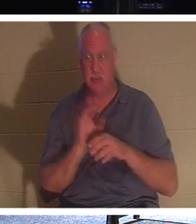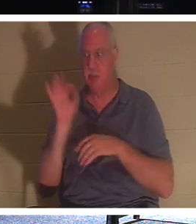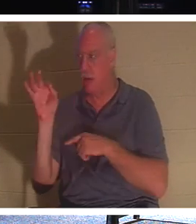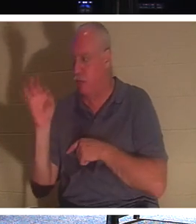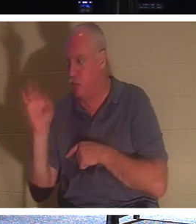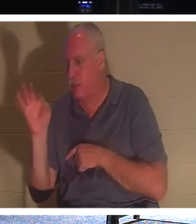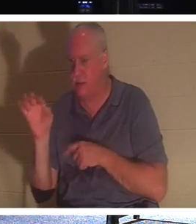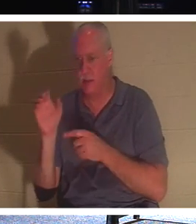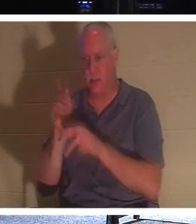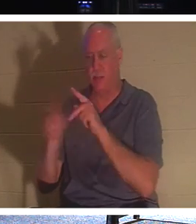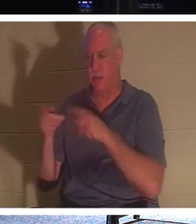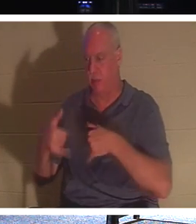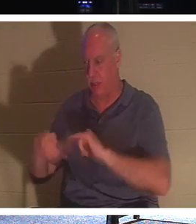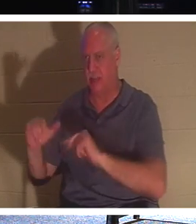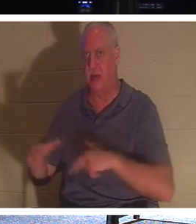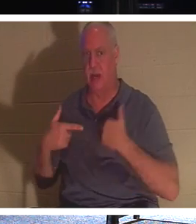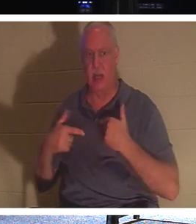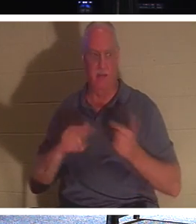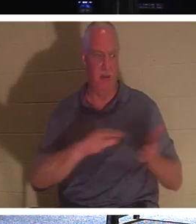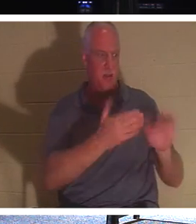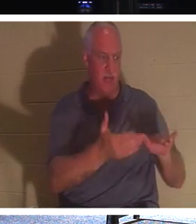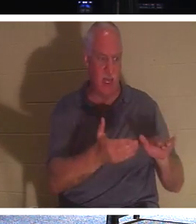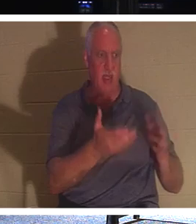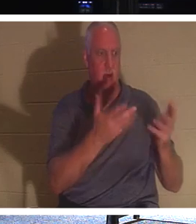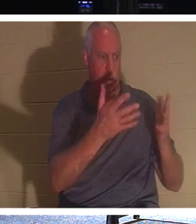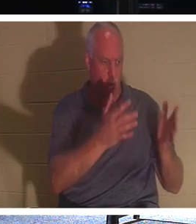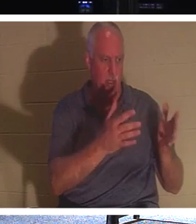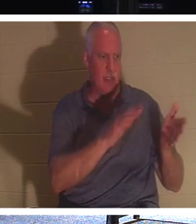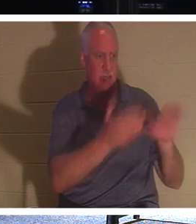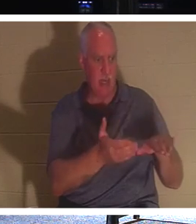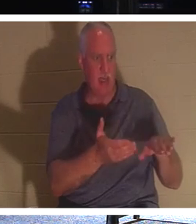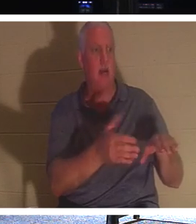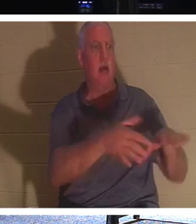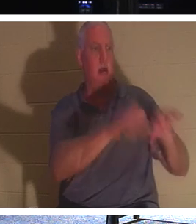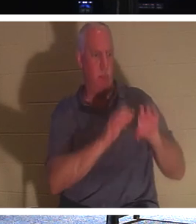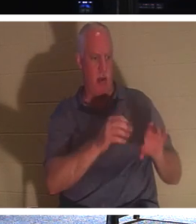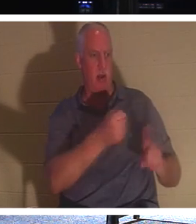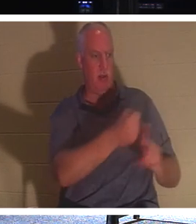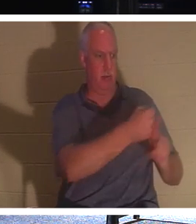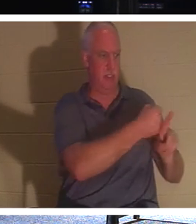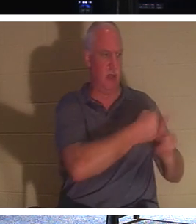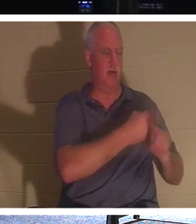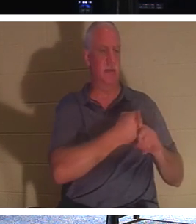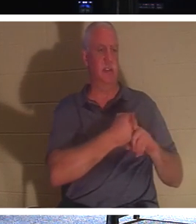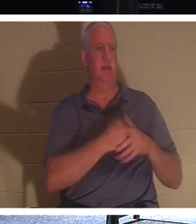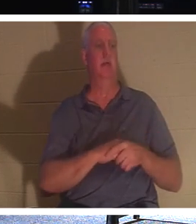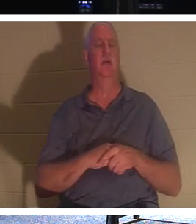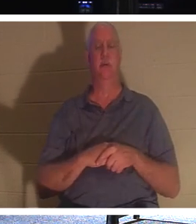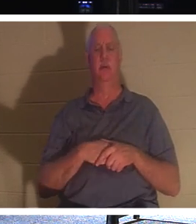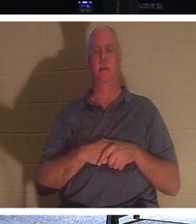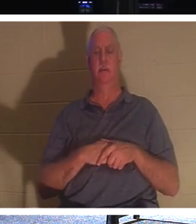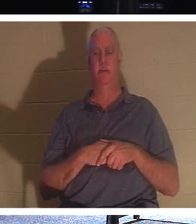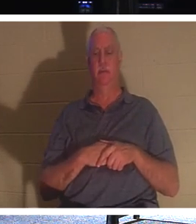sont encore en vie. Laissez les morts enterrer leurs morts. Laisse les morts qui ne sont pas - c'est-à-dire insensibles -